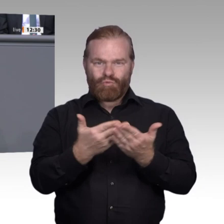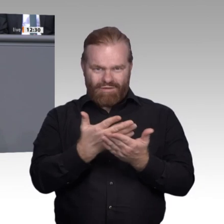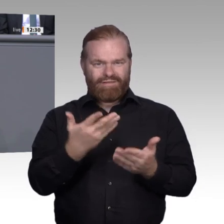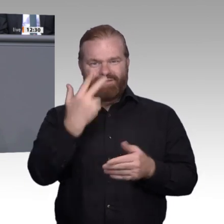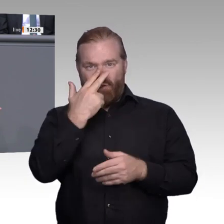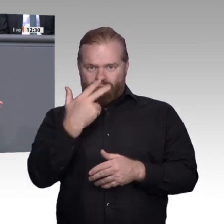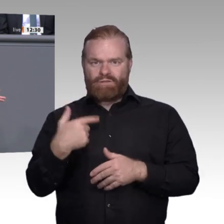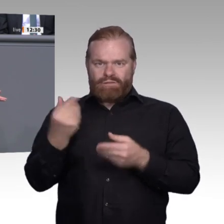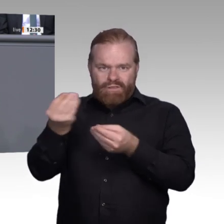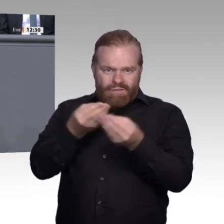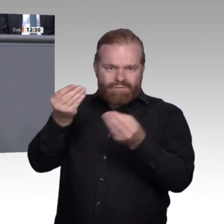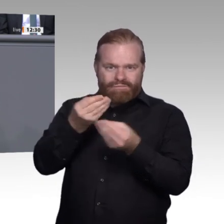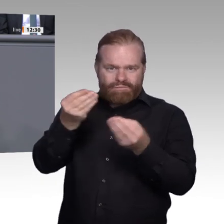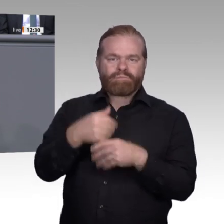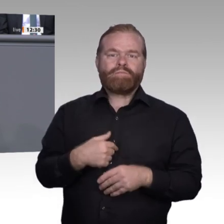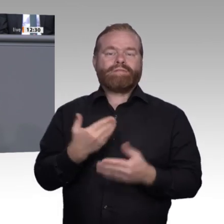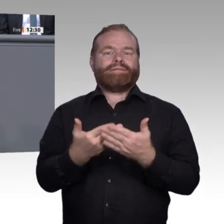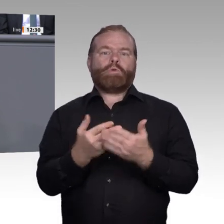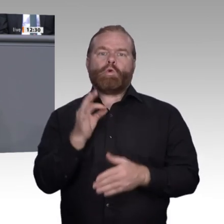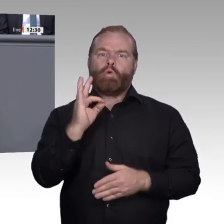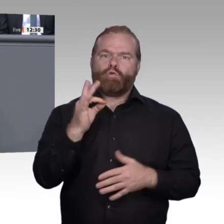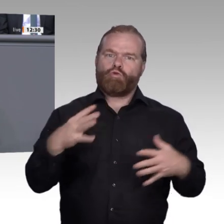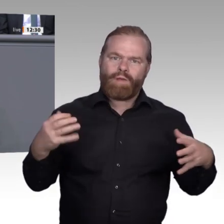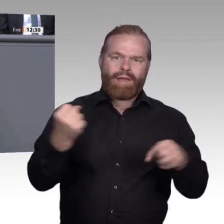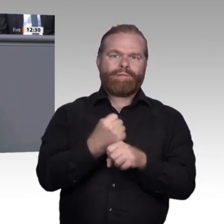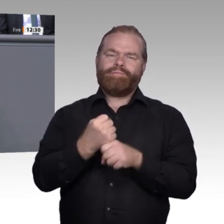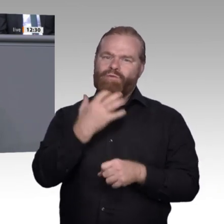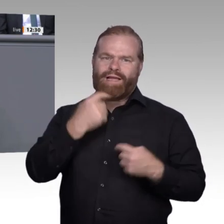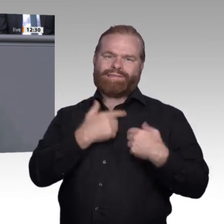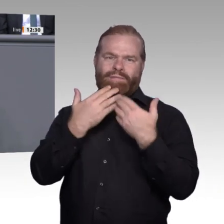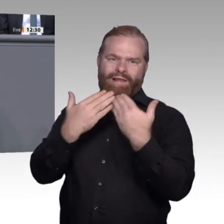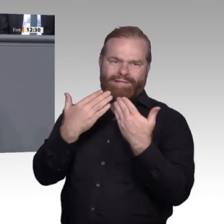Größe, Standort, unterschiedlich stark betroffen. Während einige Unternehmen Vorreiter